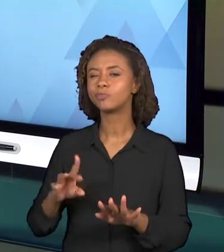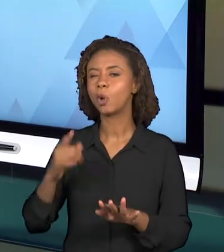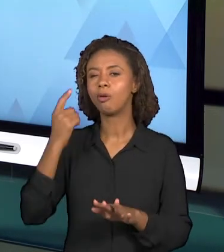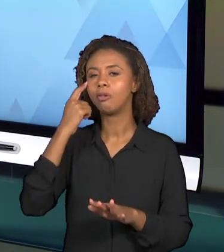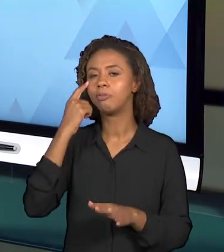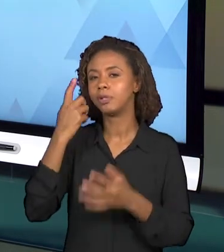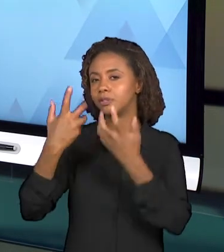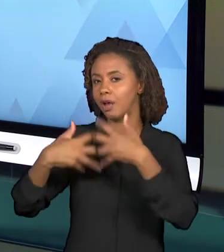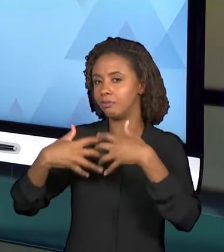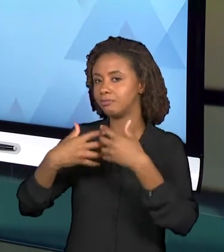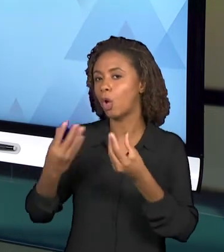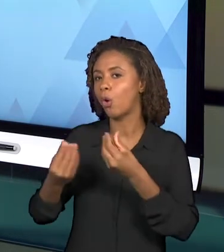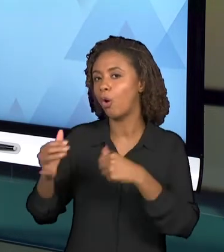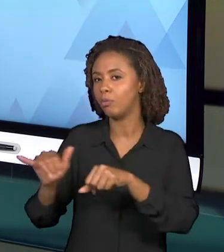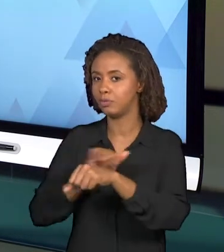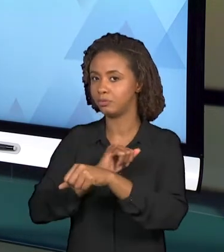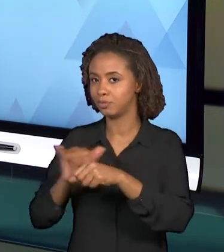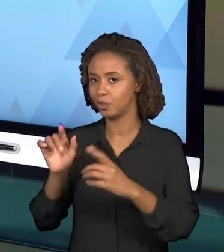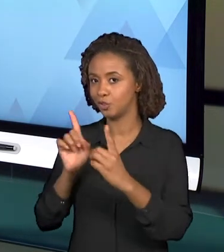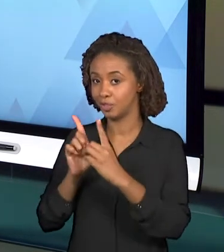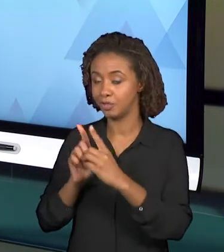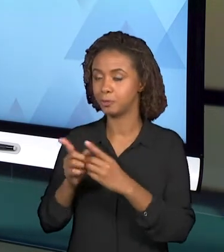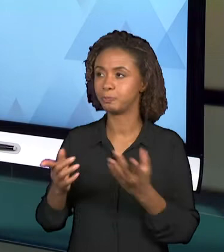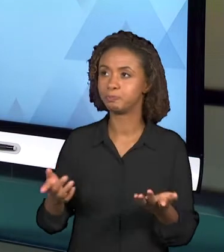DIDÁTICOS, É IMPORTANTE PENSAR A RESPEITO DE